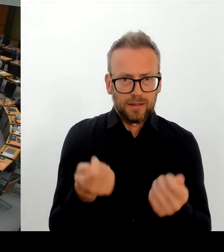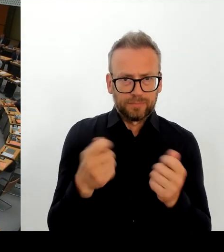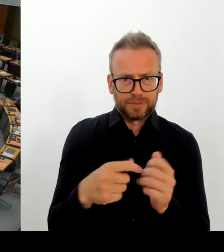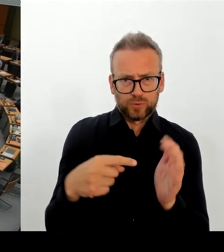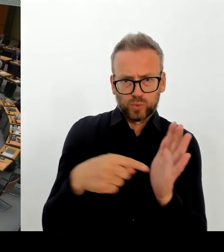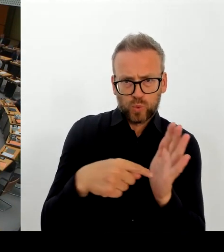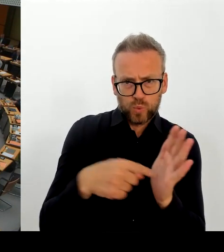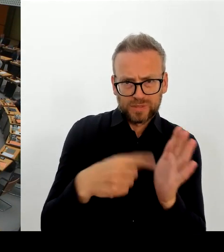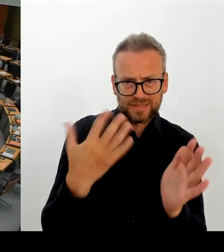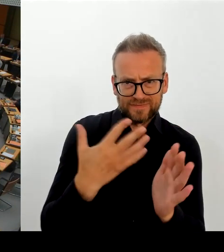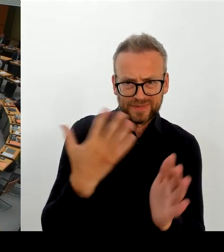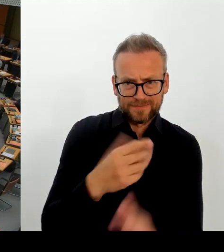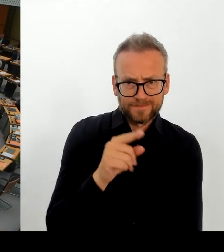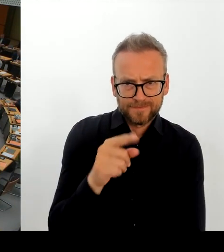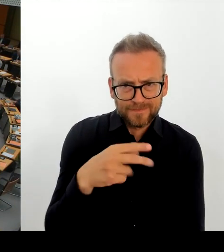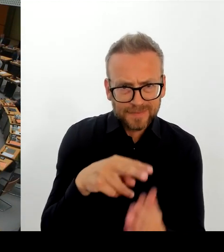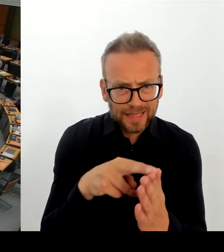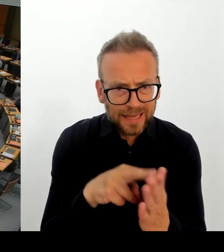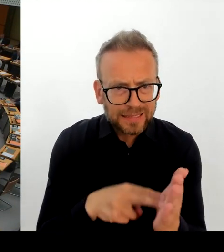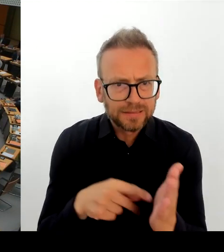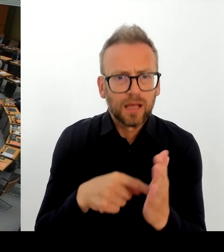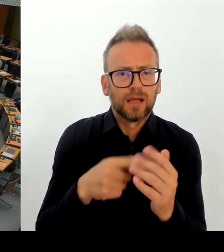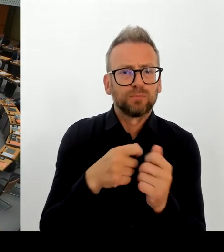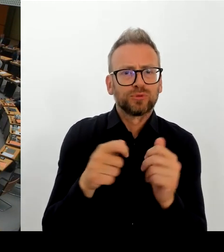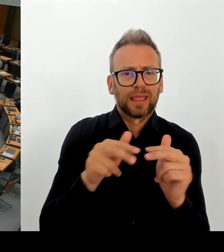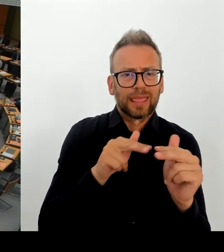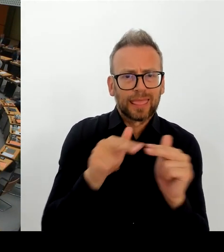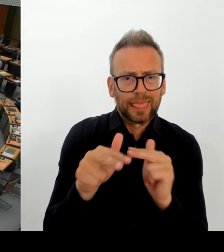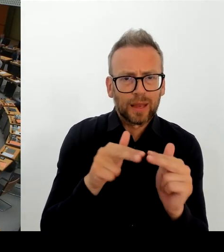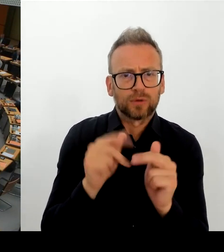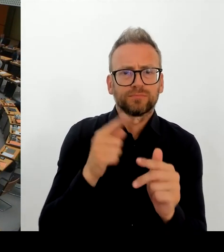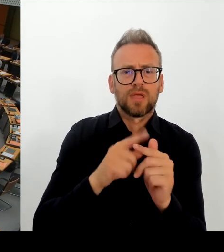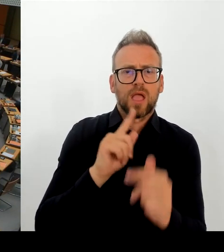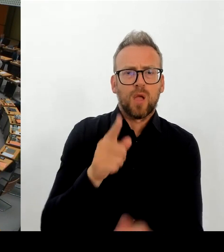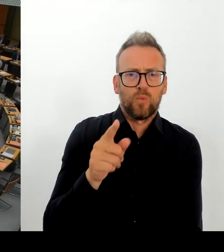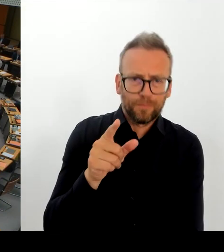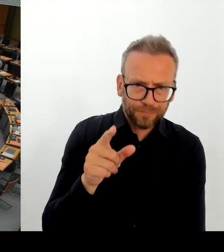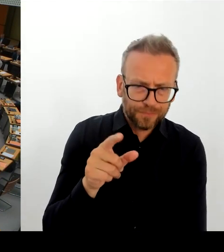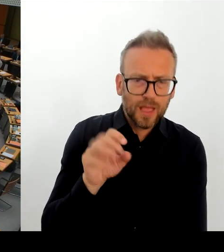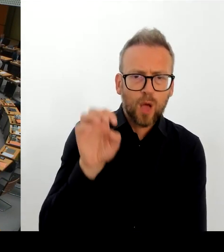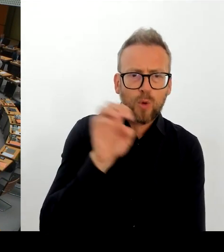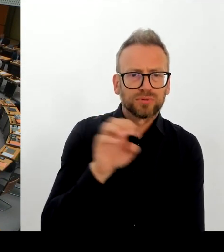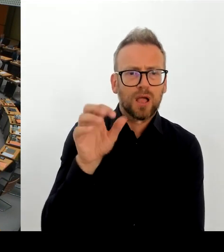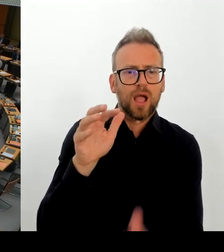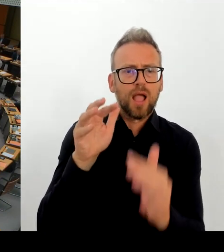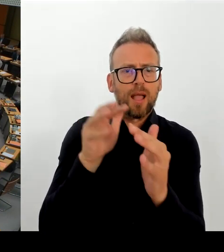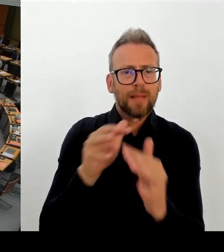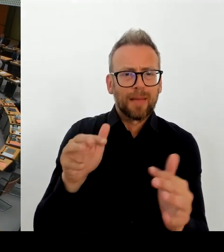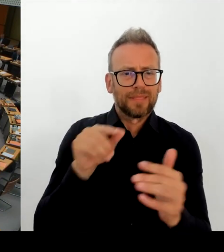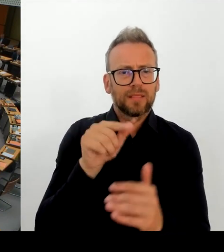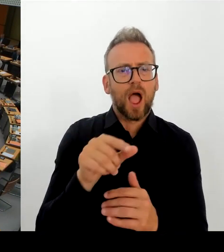Ja, also, vielen Dank, Frau Senatorin, für diese klarstellenden Worte. Ist es also zutreffend, dass der Senat